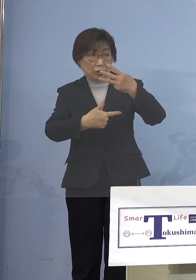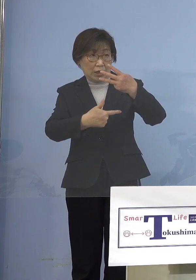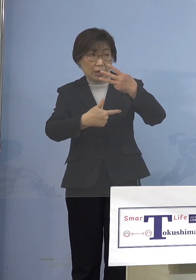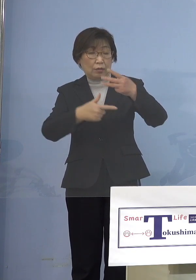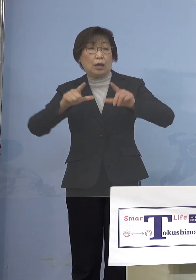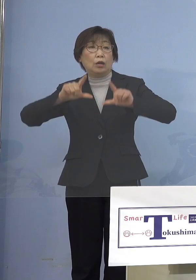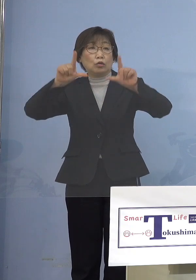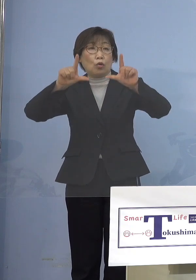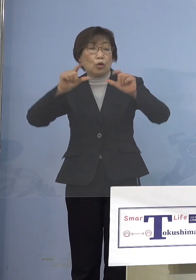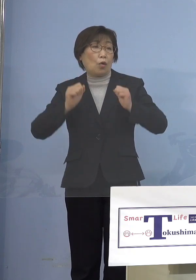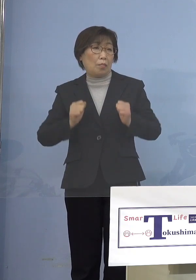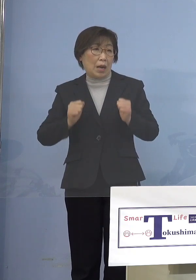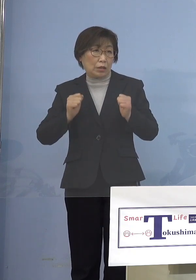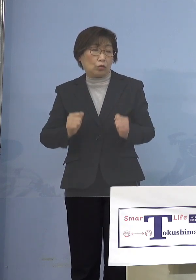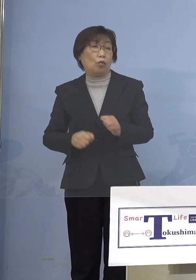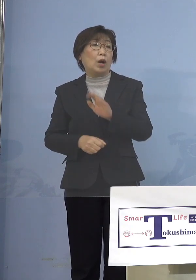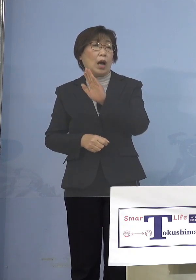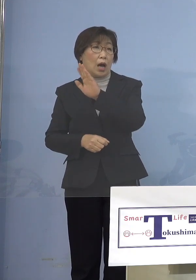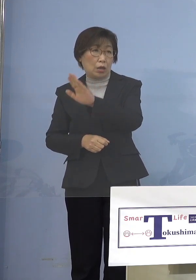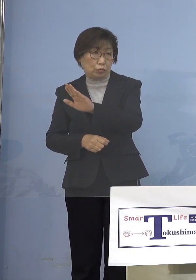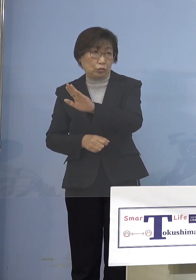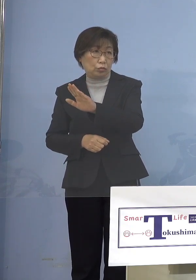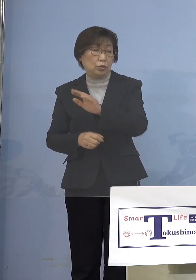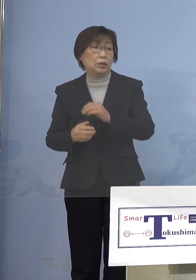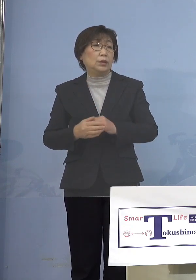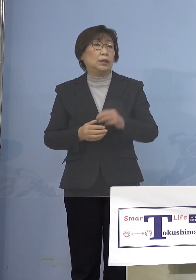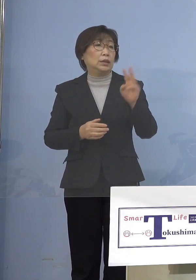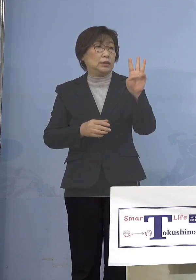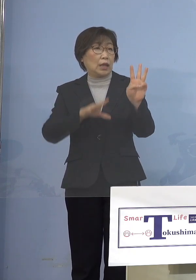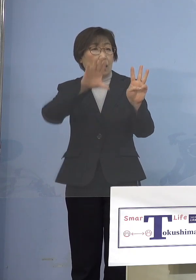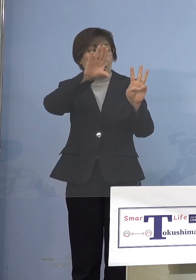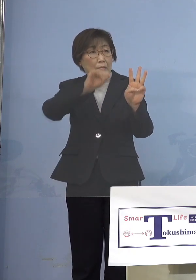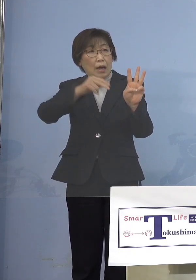東京マラソンは前は 3万7,000人という規模だったものを